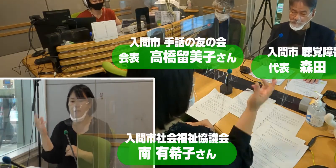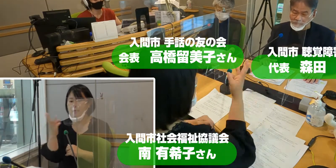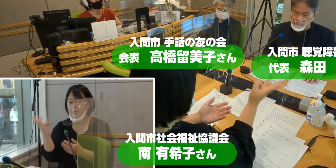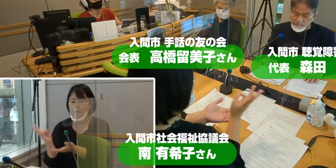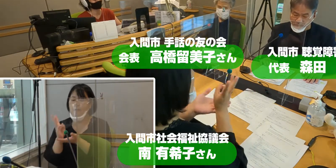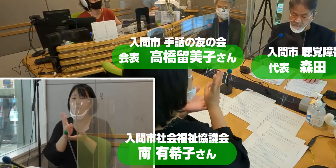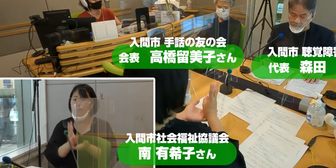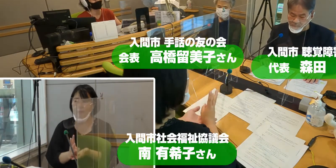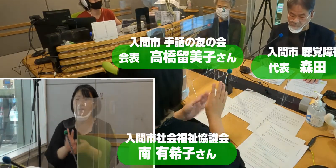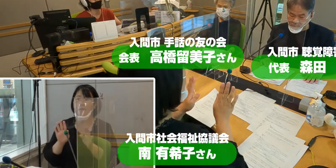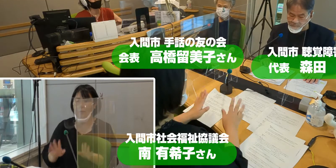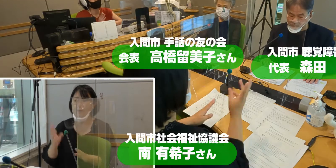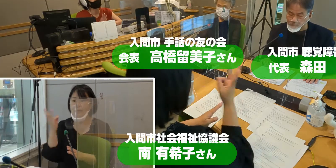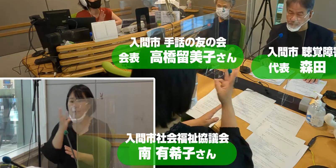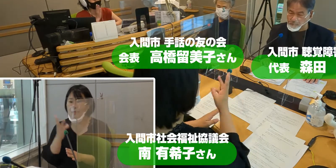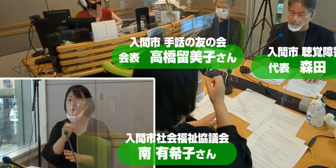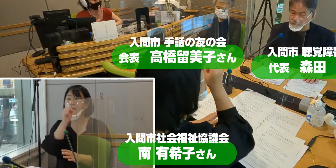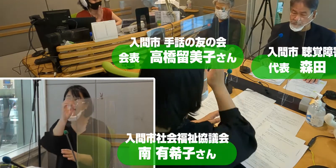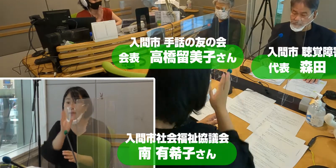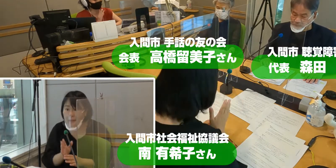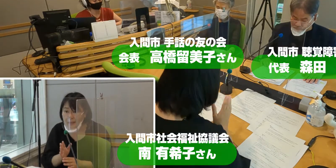お三方 どうぞよろしくお願いいたします。